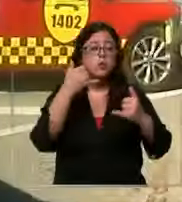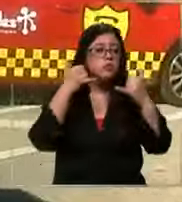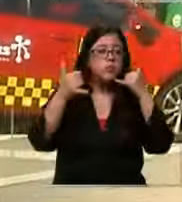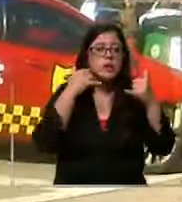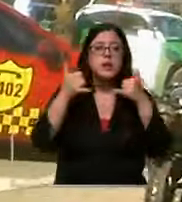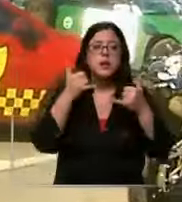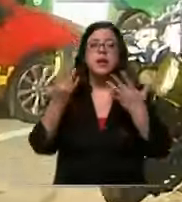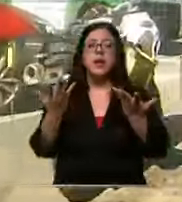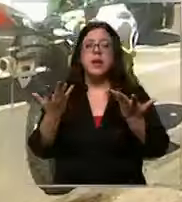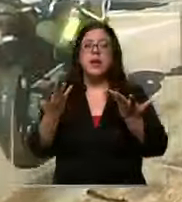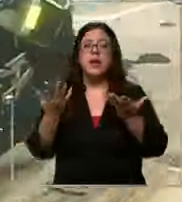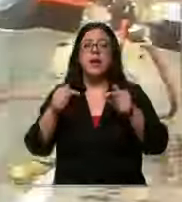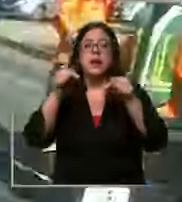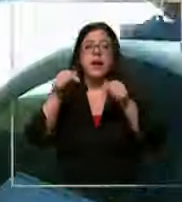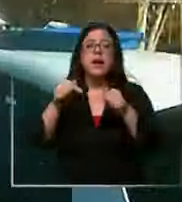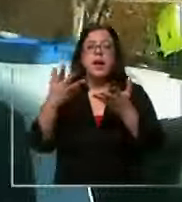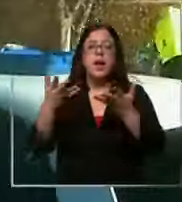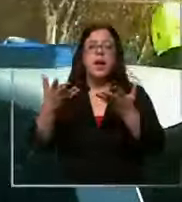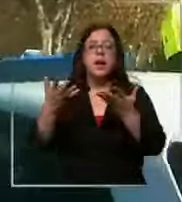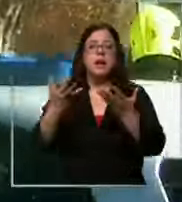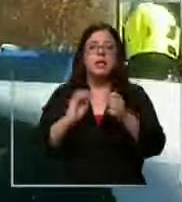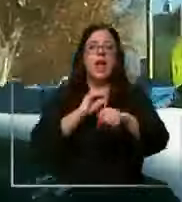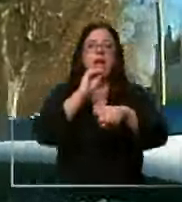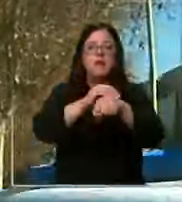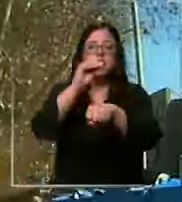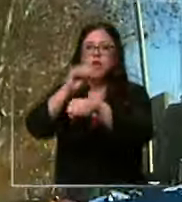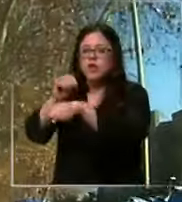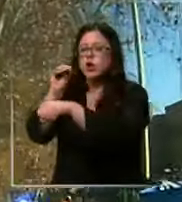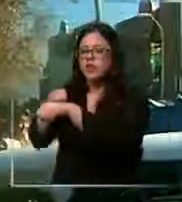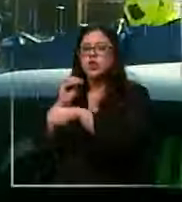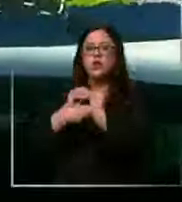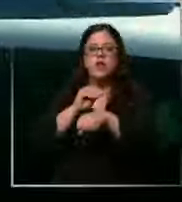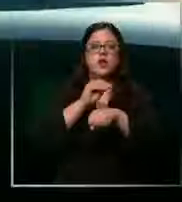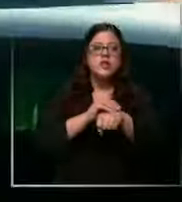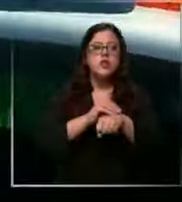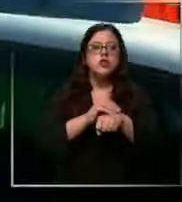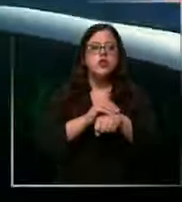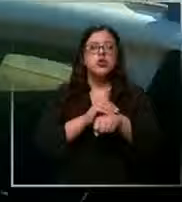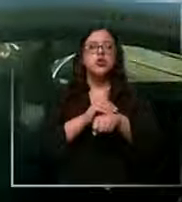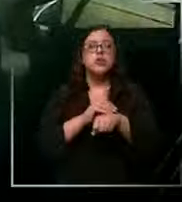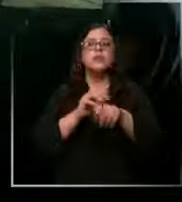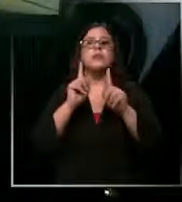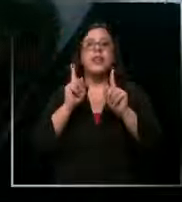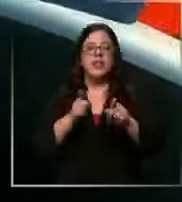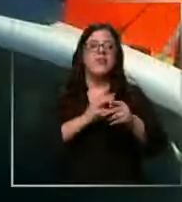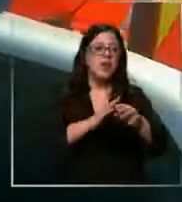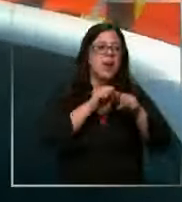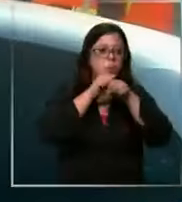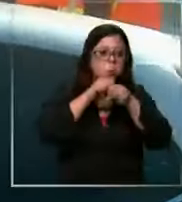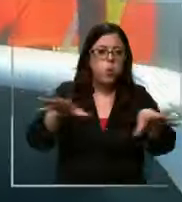la central sigue recibiendo alarmas y nunca queda sin un recurso hacia la ciudadanía si no tenemos